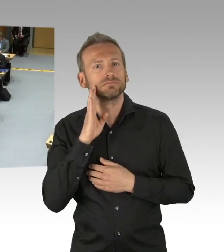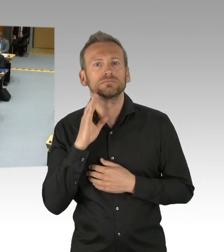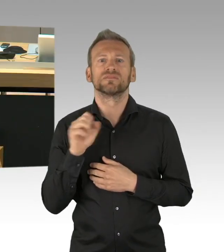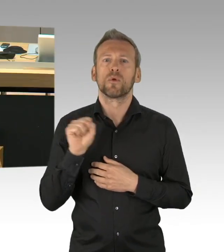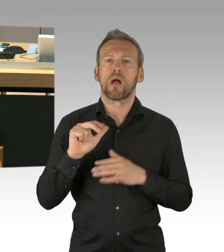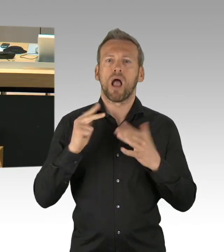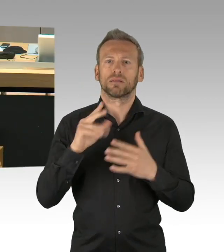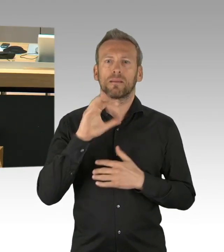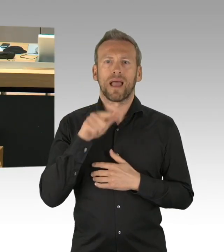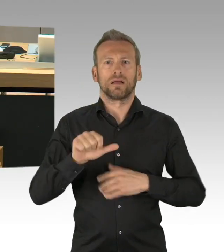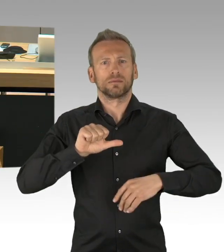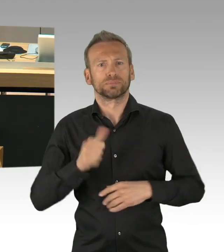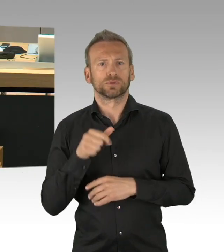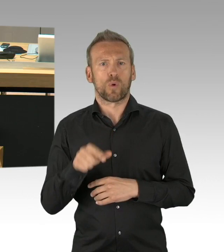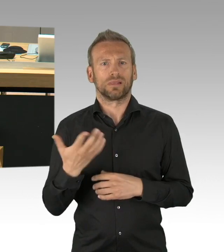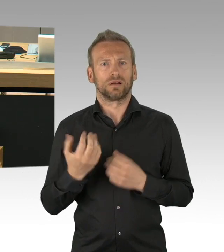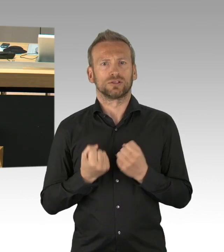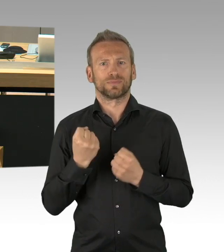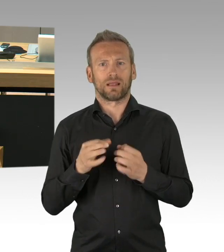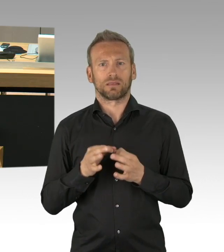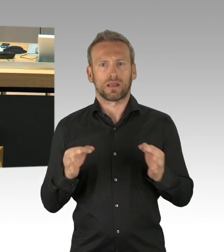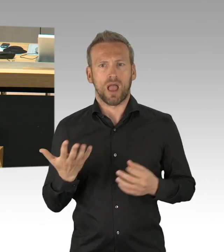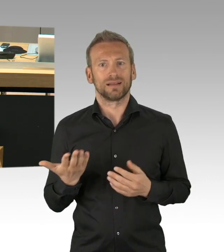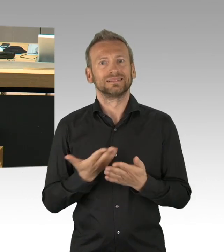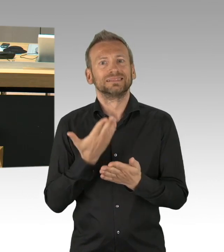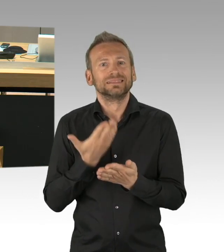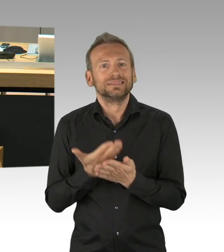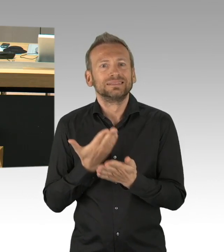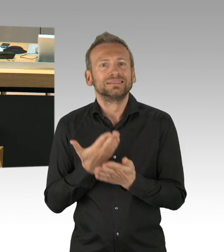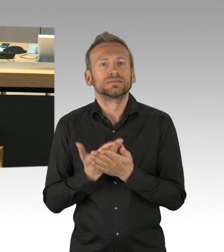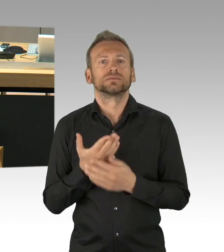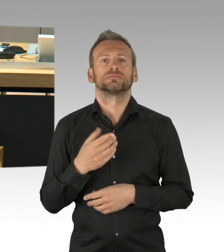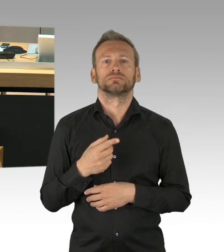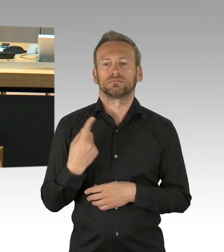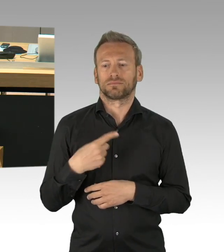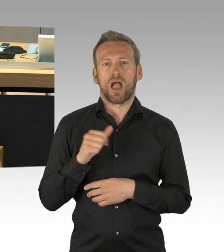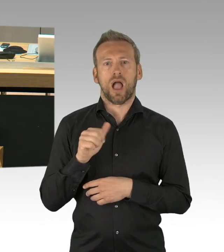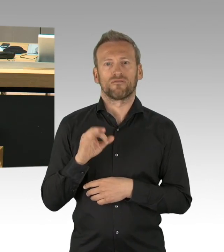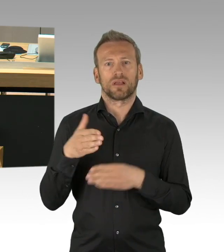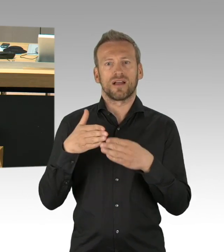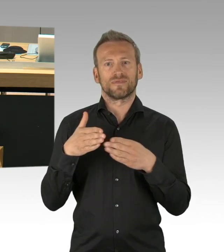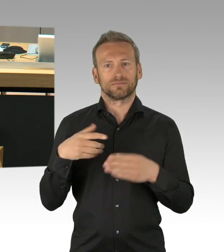Der Antrag bietet die Möglichkeit eine historisch abgewogene Erklärung zu verabschieden, in der der antitotalitäre Konsens